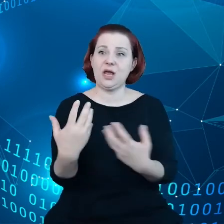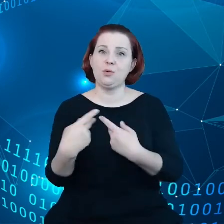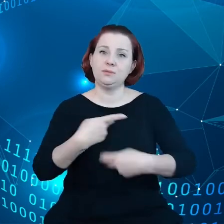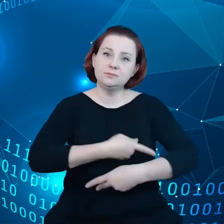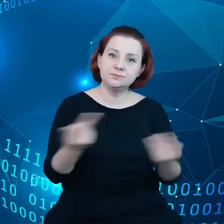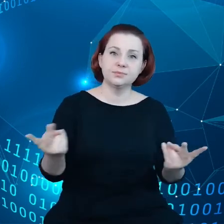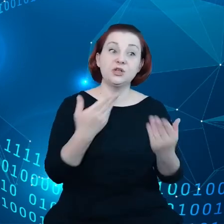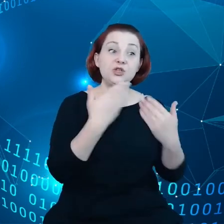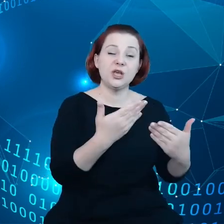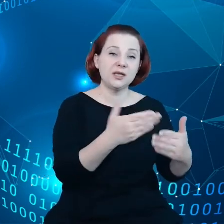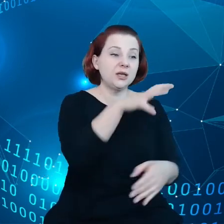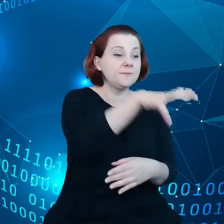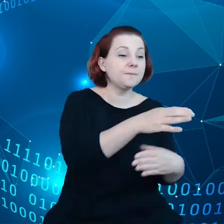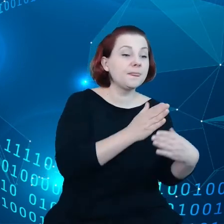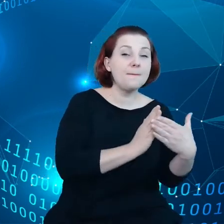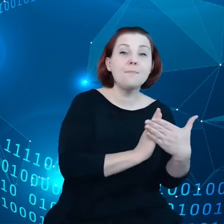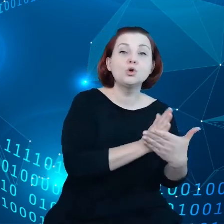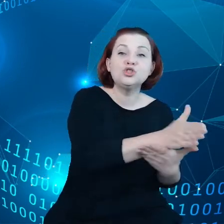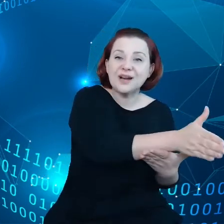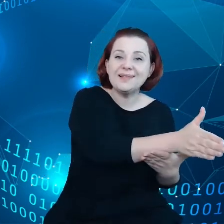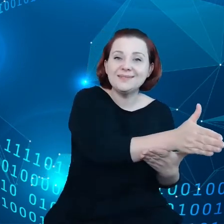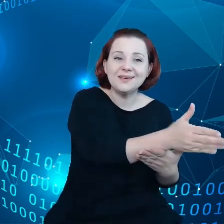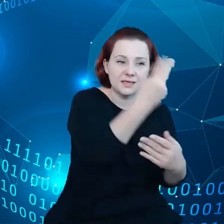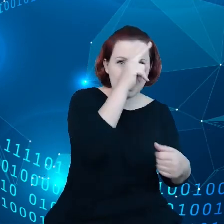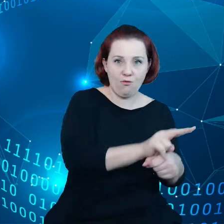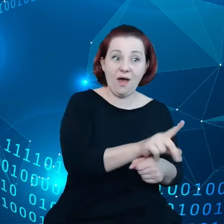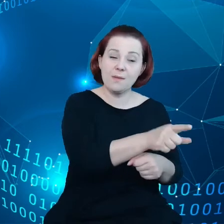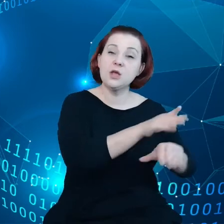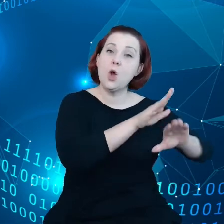którzy będą odpowiednio chronić nasze dane.